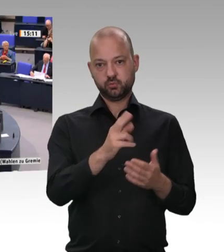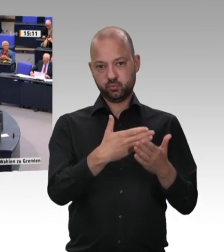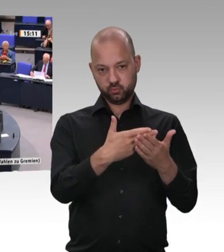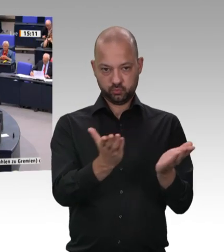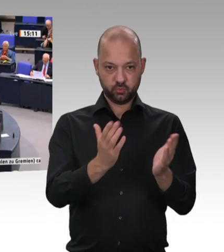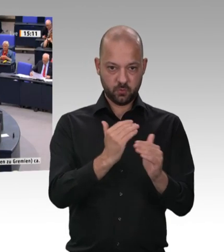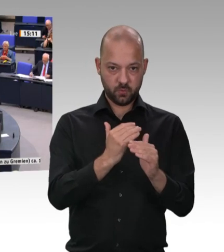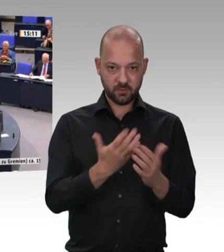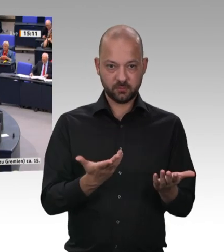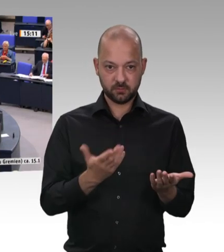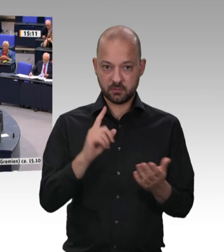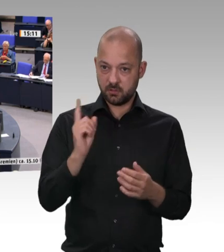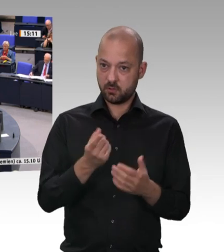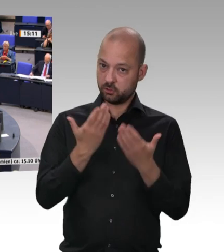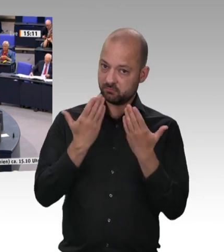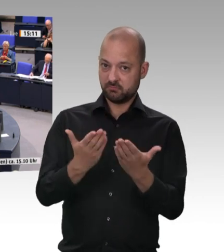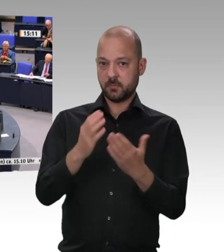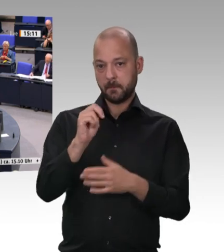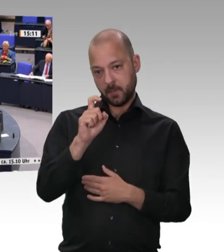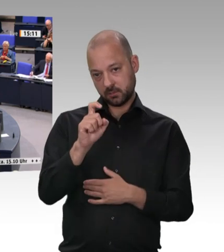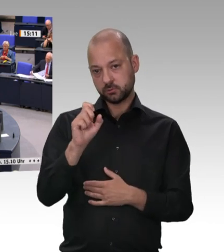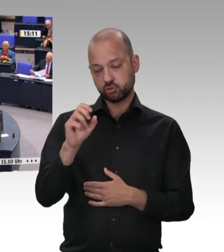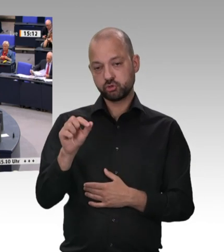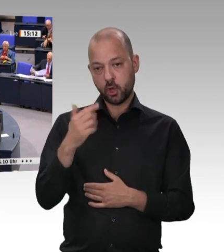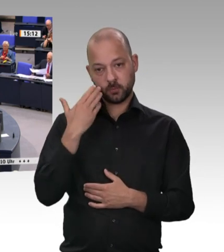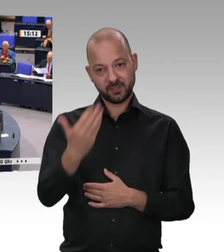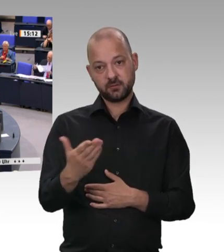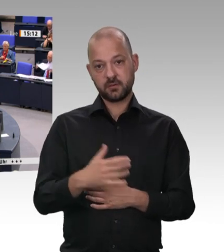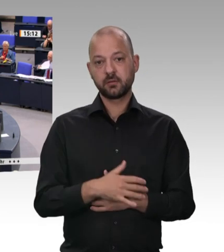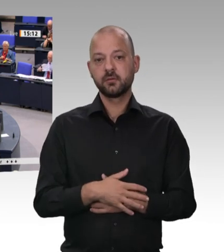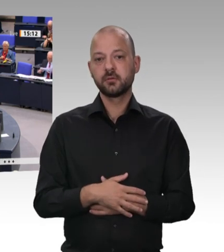Die Gespräche mit den Managern dieser Firmen haben eines deutlich hervorgebracht: Sie